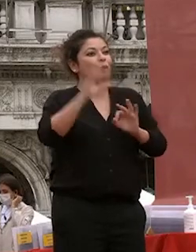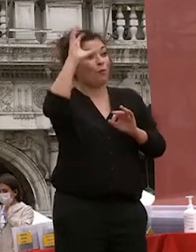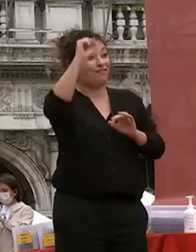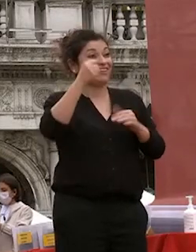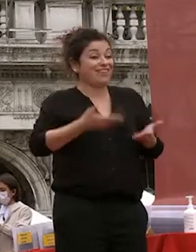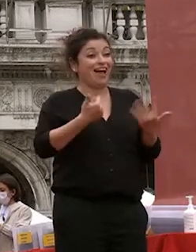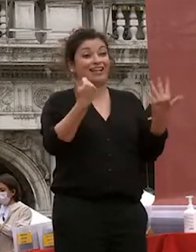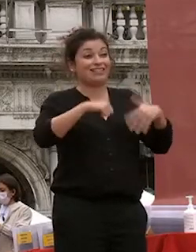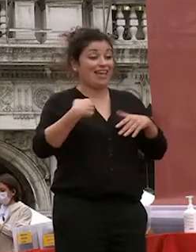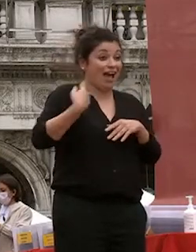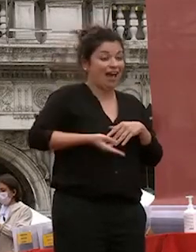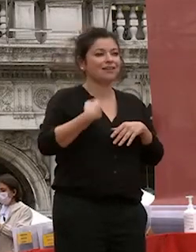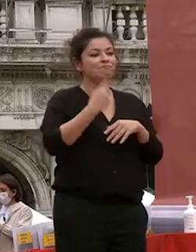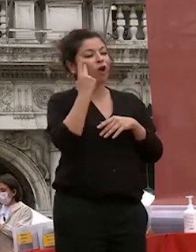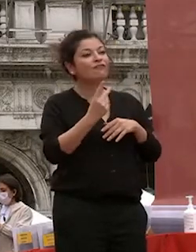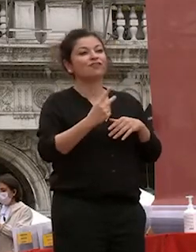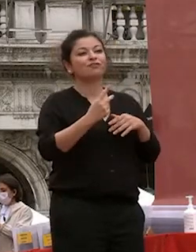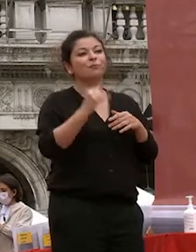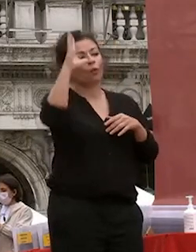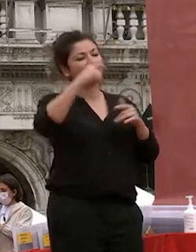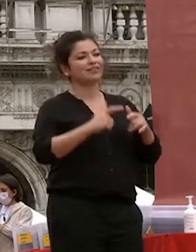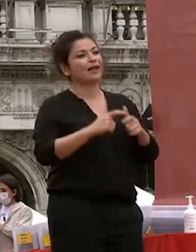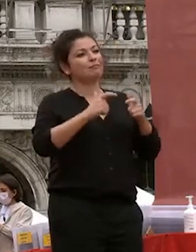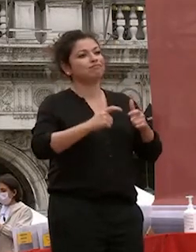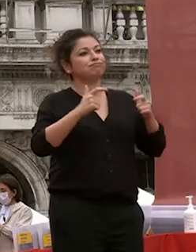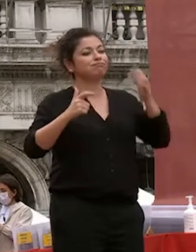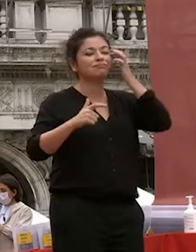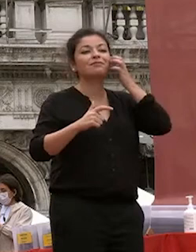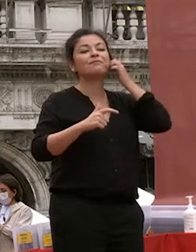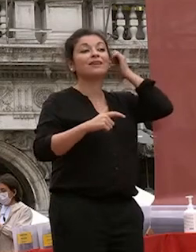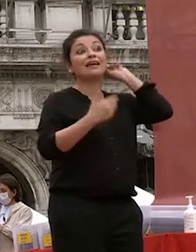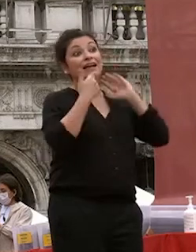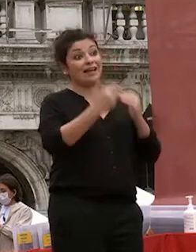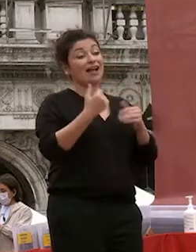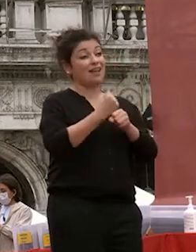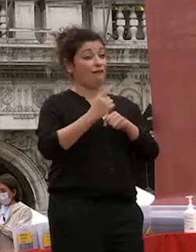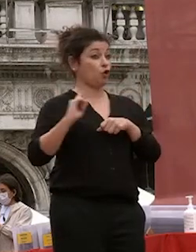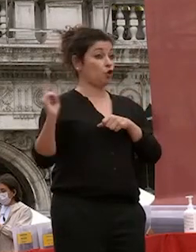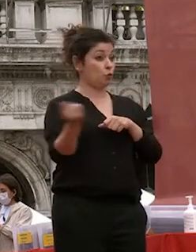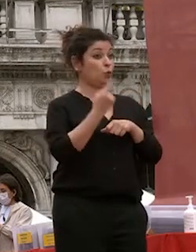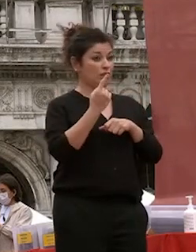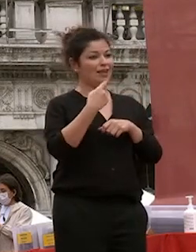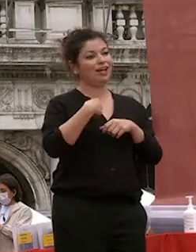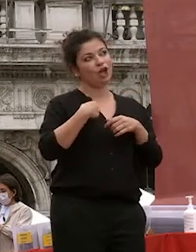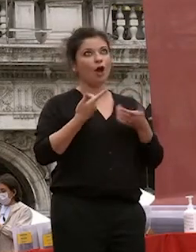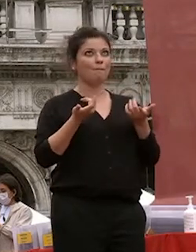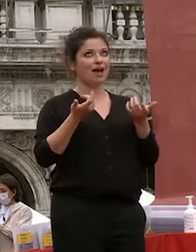l'ho vista crescere con lavoro di tutti io ho letto come si dice non diretto